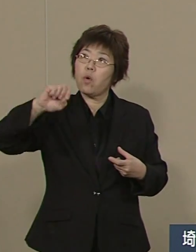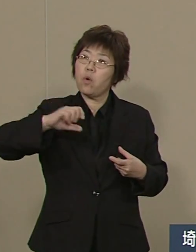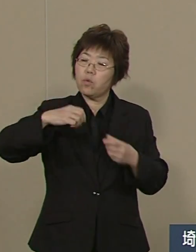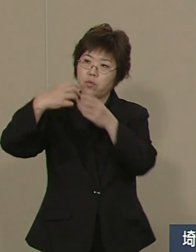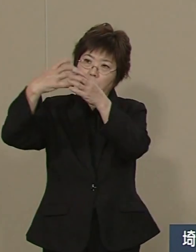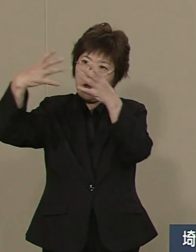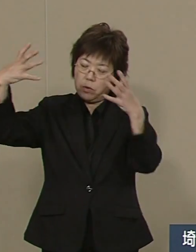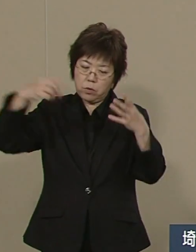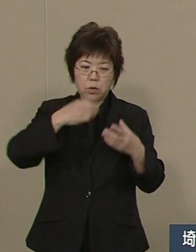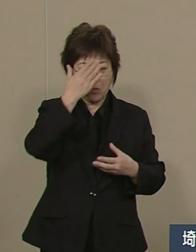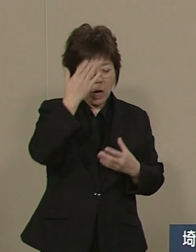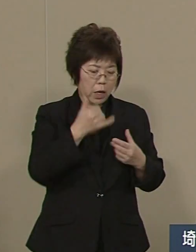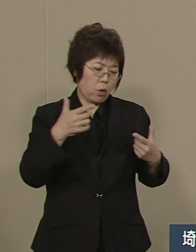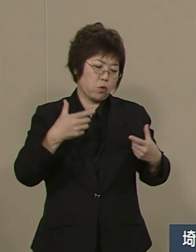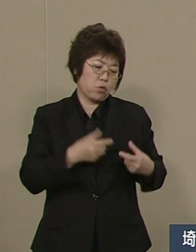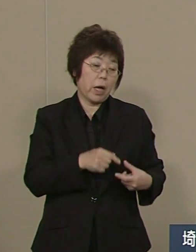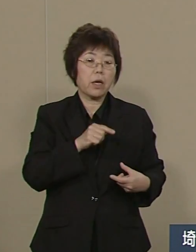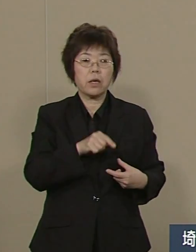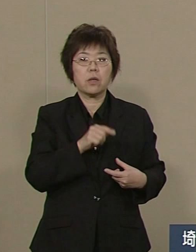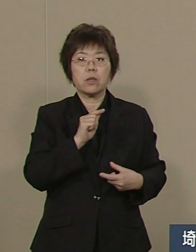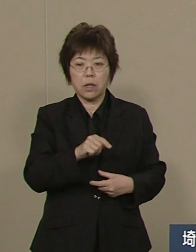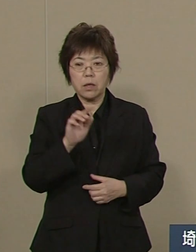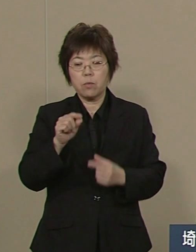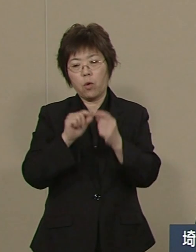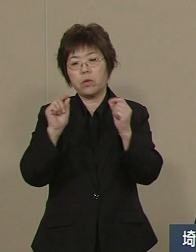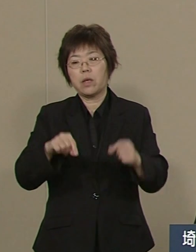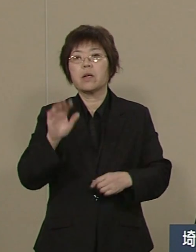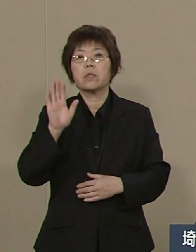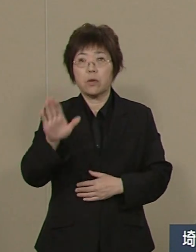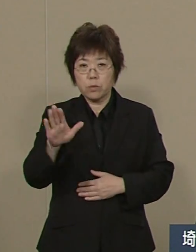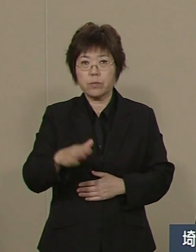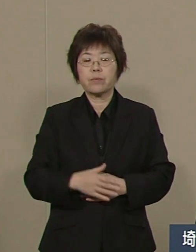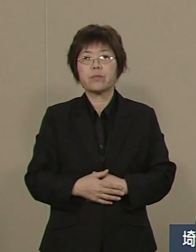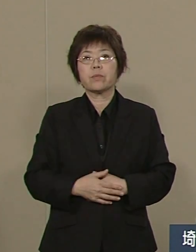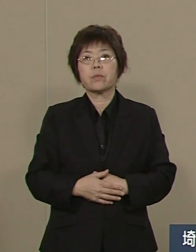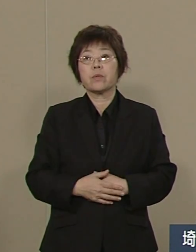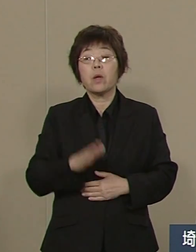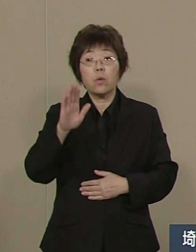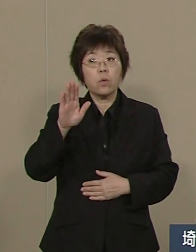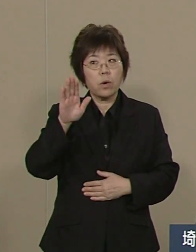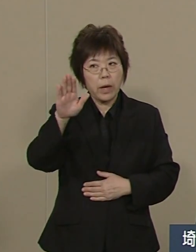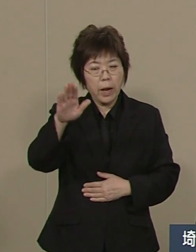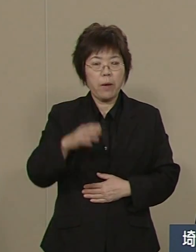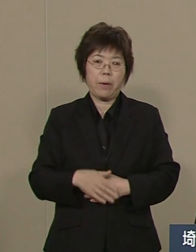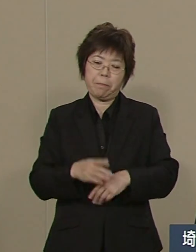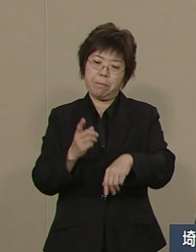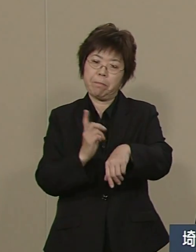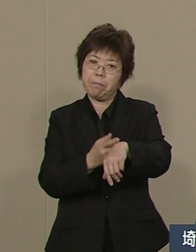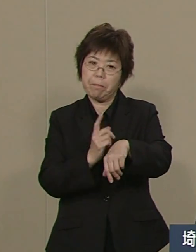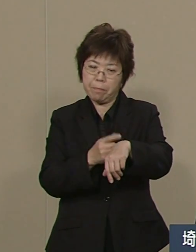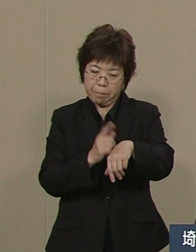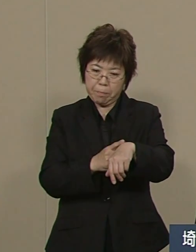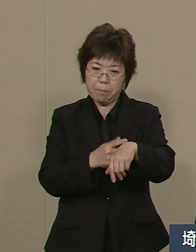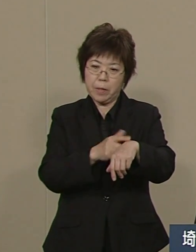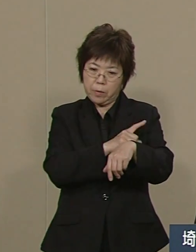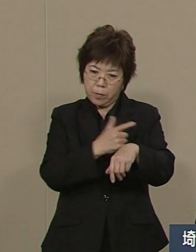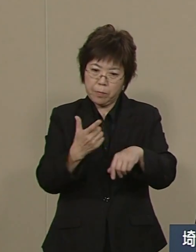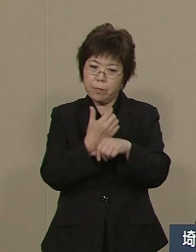今は自動車産業に頼っています これからは先端産業も 育たてなければいけません 先端…